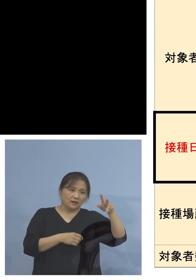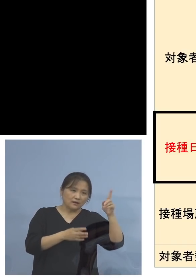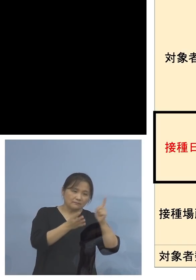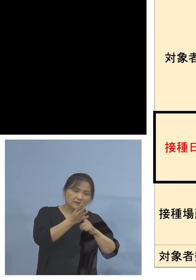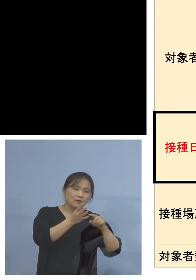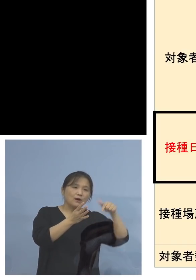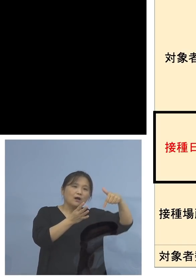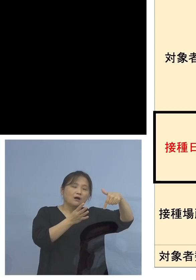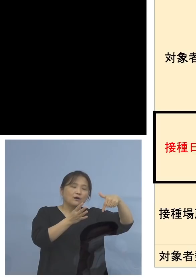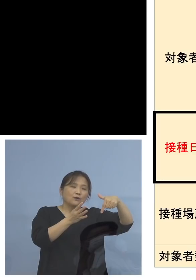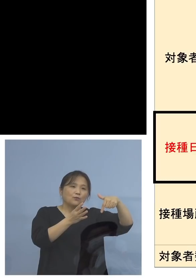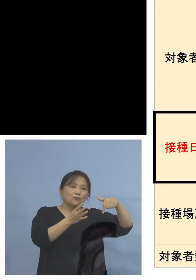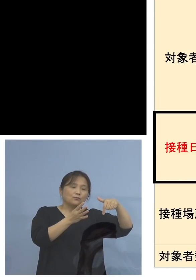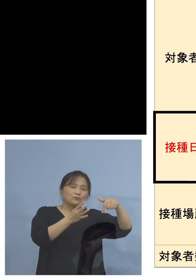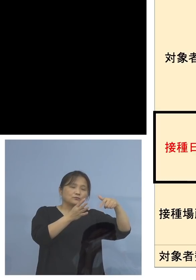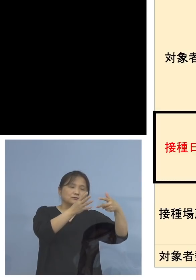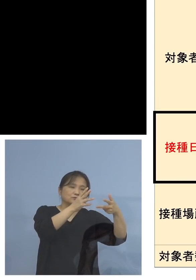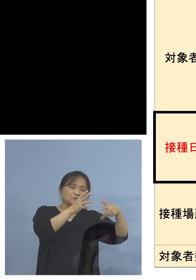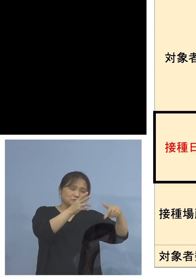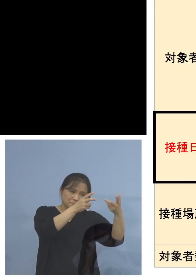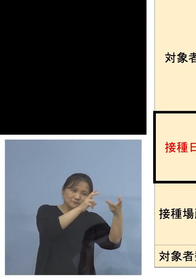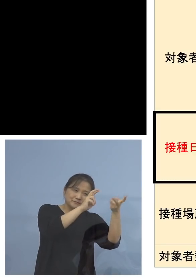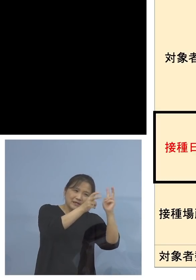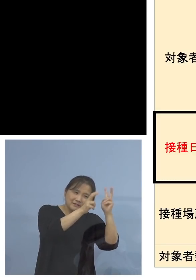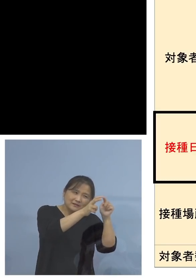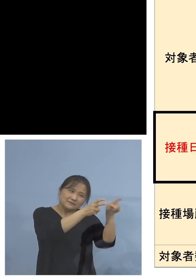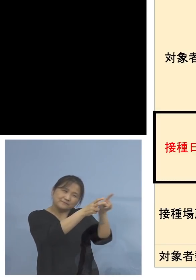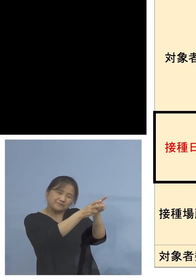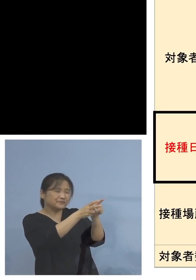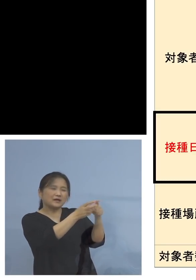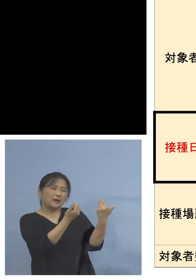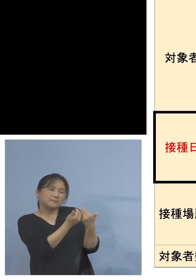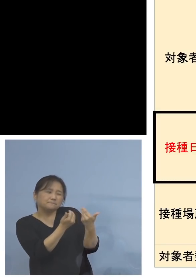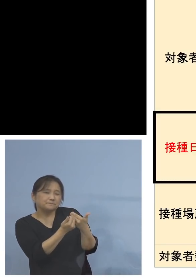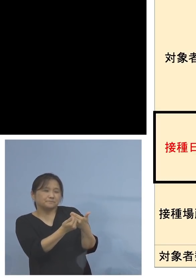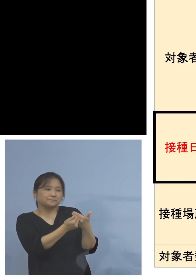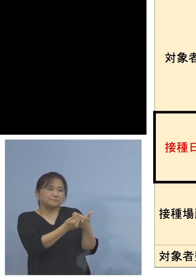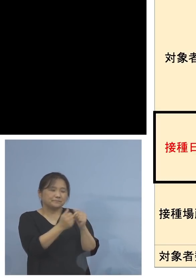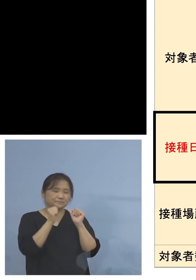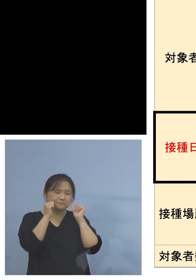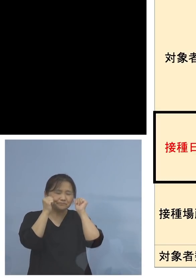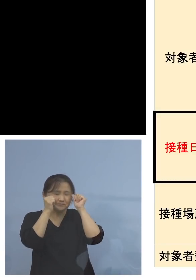あるいはありそう、こうした 皆様方、あるいはアストラゼネカ社製